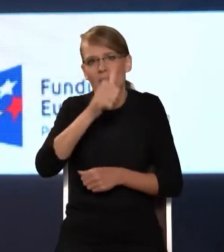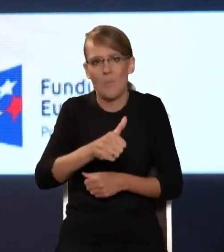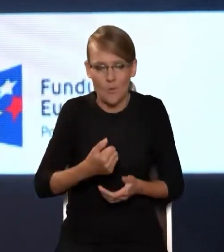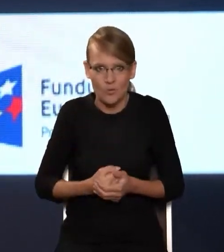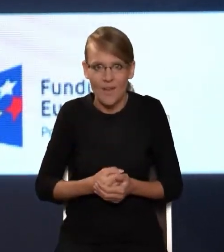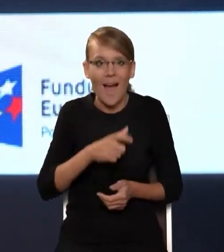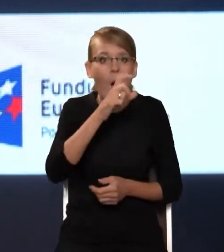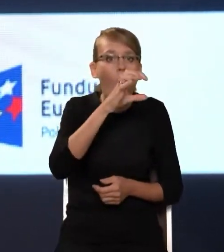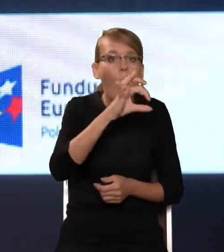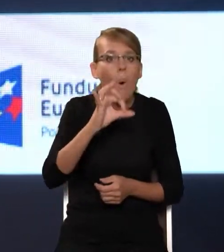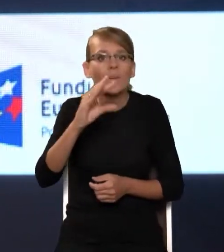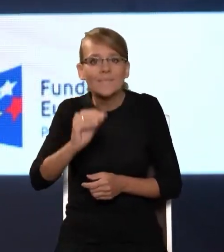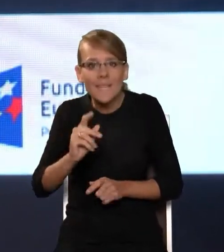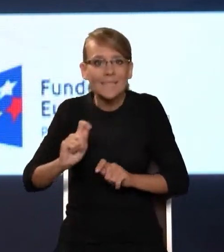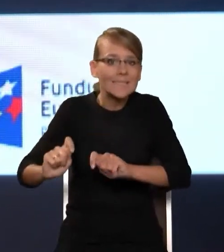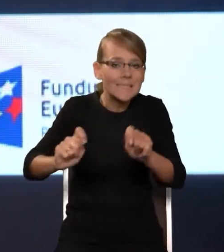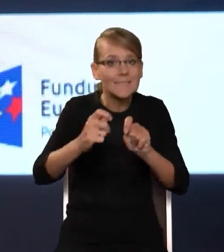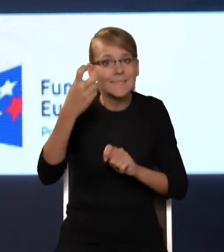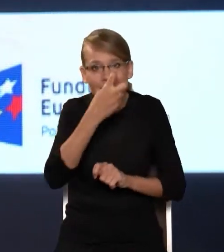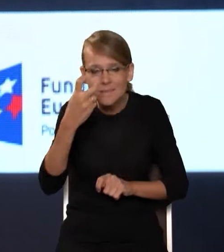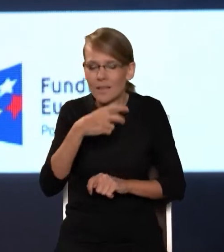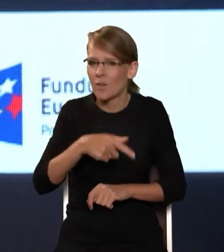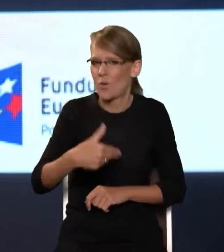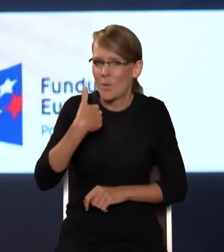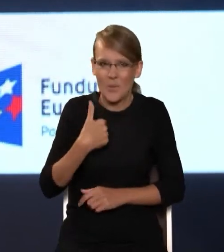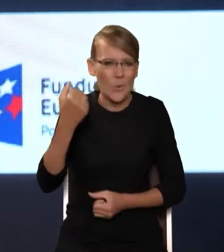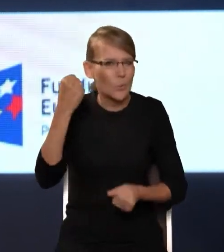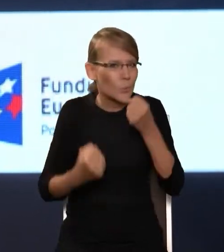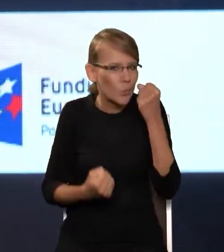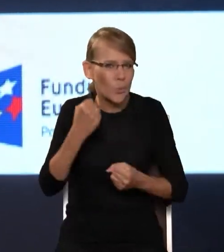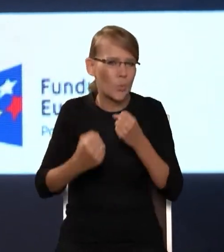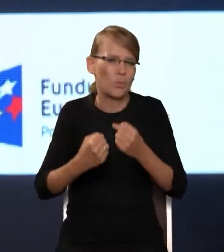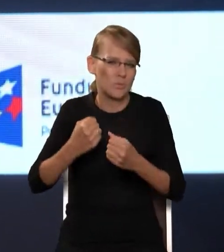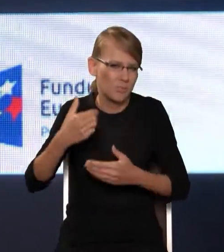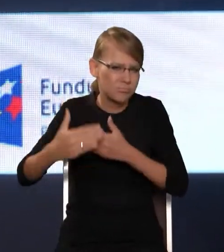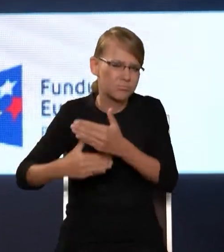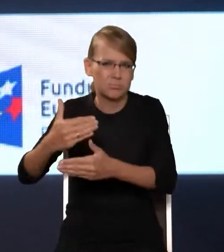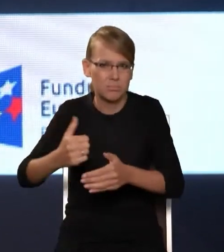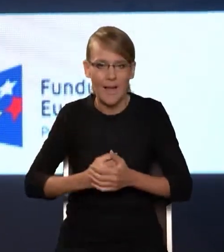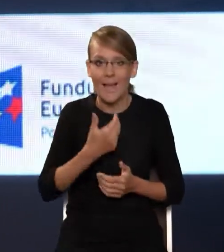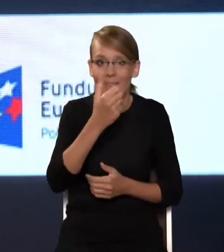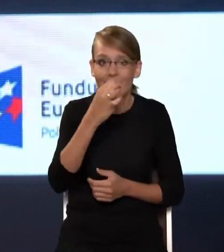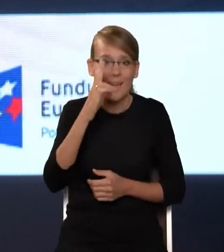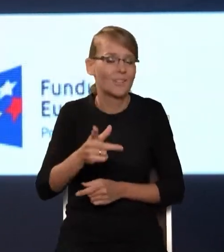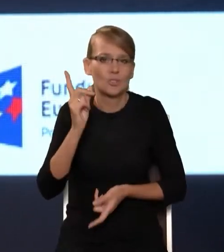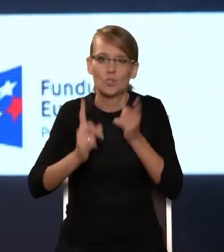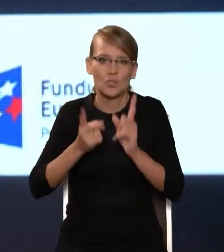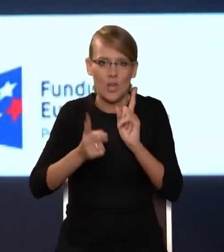to było takim, no dosyć trudnym procesem. NASK w miarę szybko się przestawił, zrozumiał, że trzeba